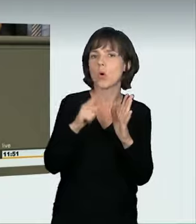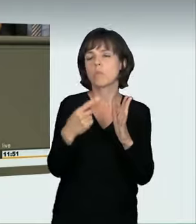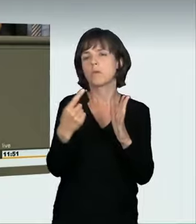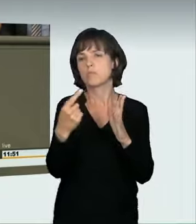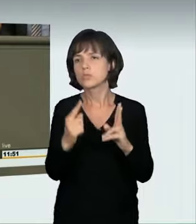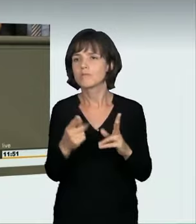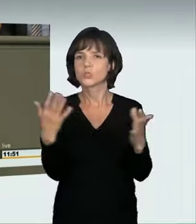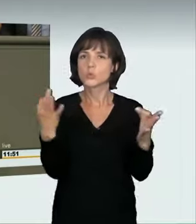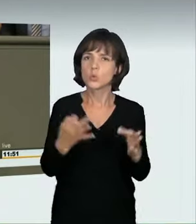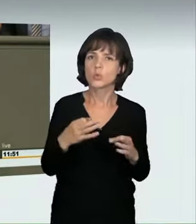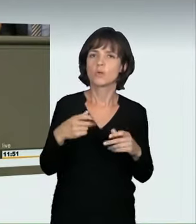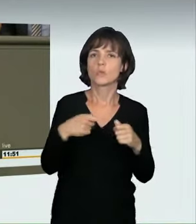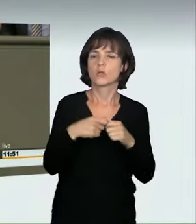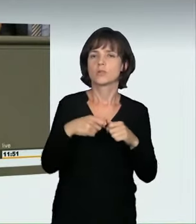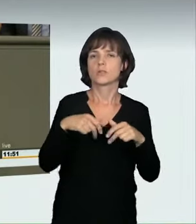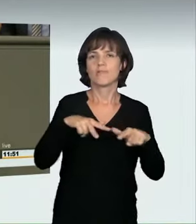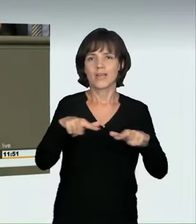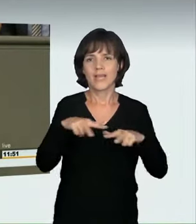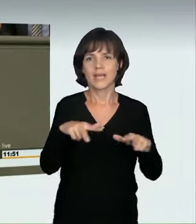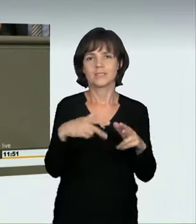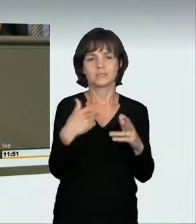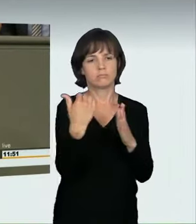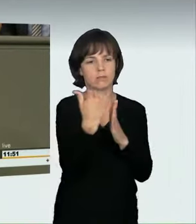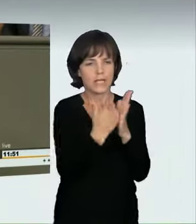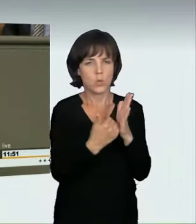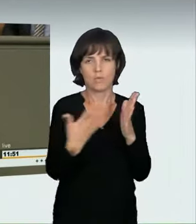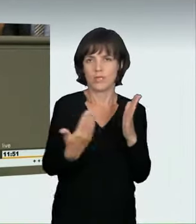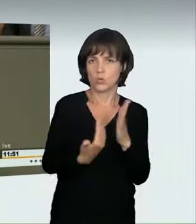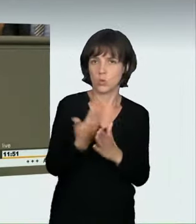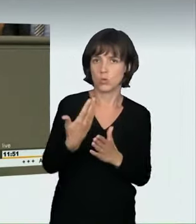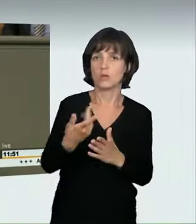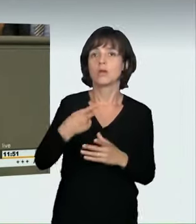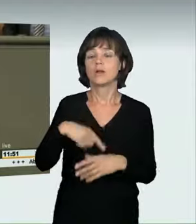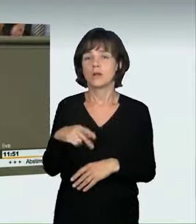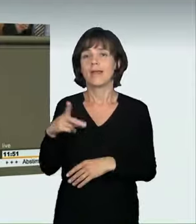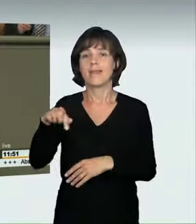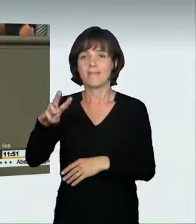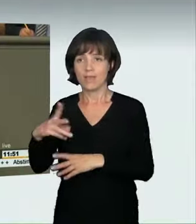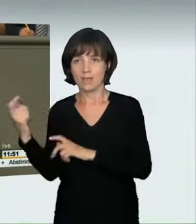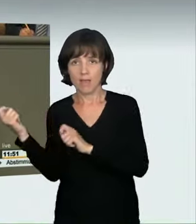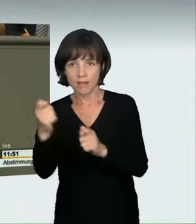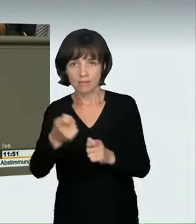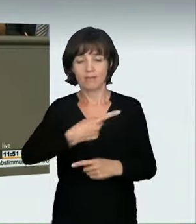Wir werden prüfen, ob gesetzgeberische Maßnahmen erforderlich sind. Ich bin ja froh, dass Initiativen aus Nordrhein-Westfalen bzw. aus dem Bundesrat kamen.